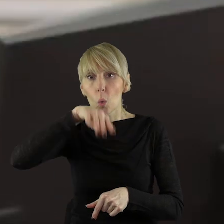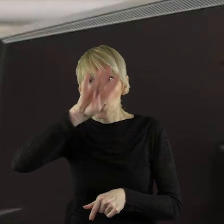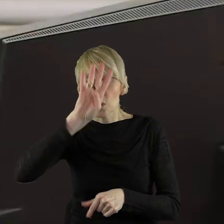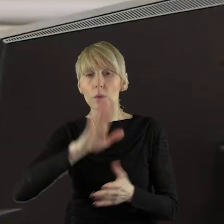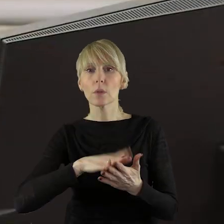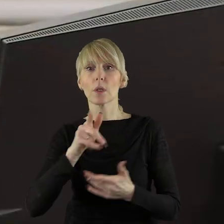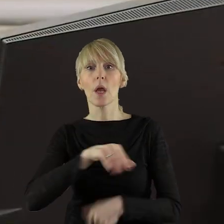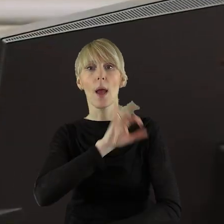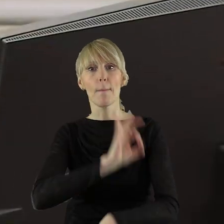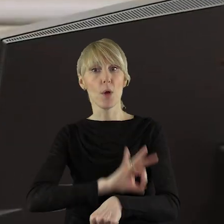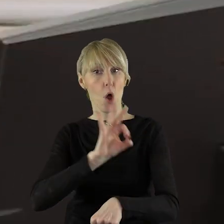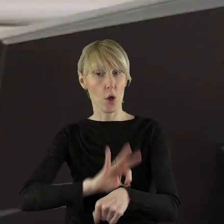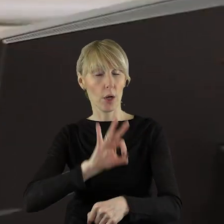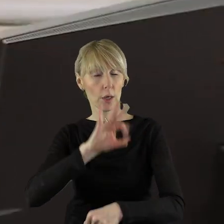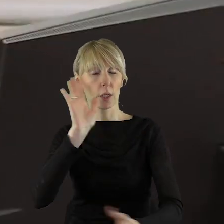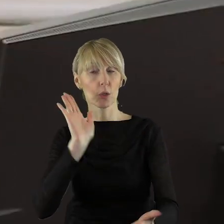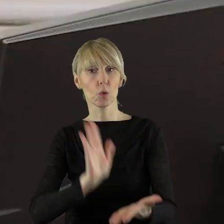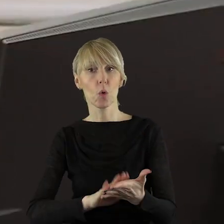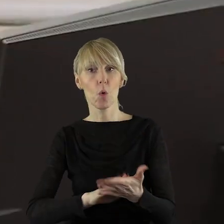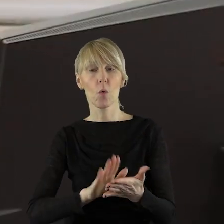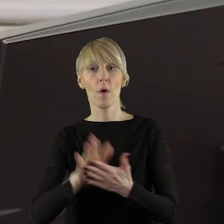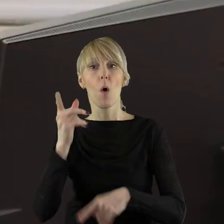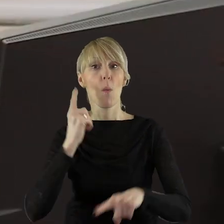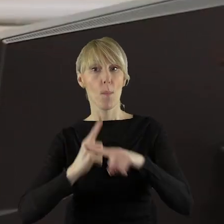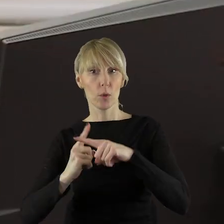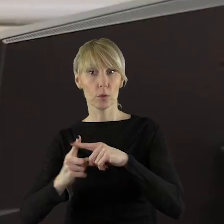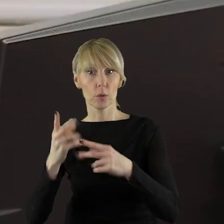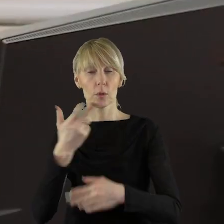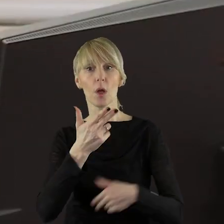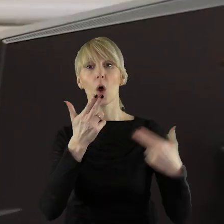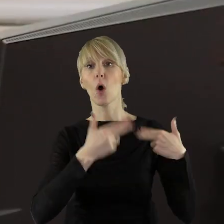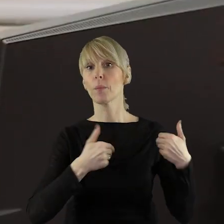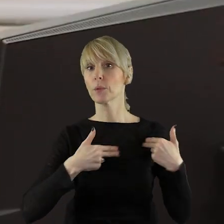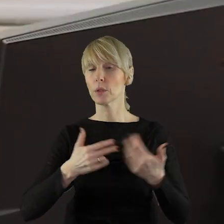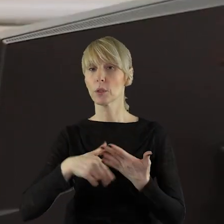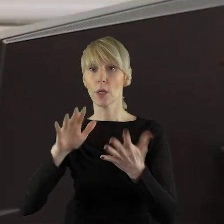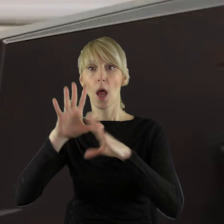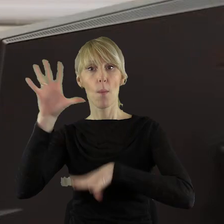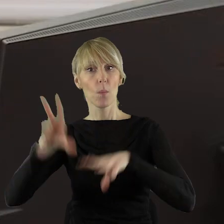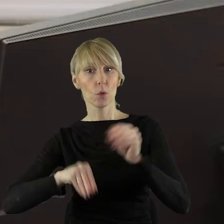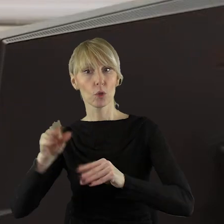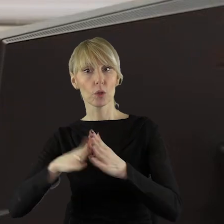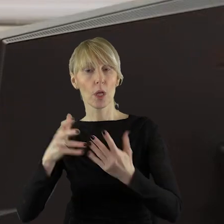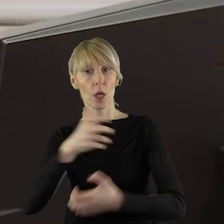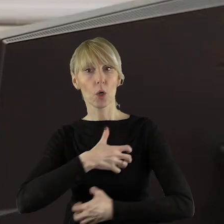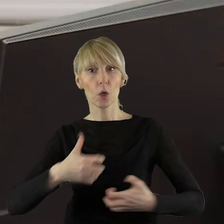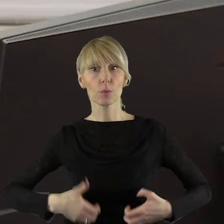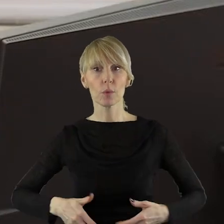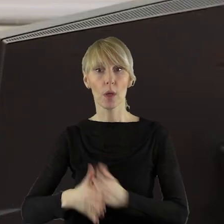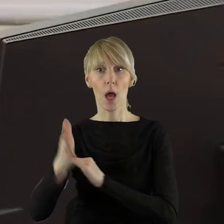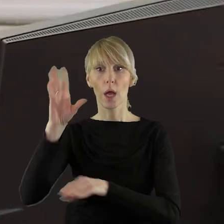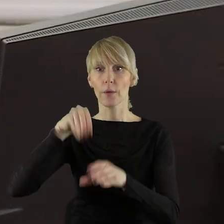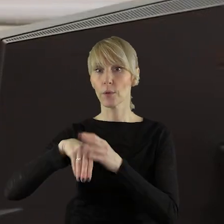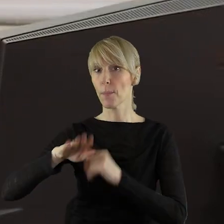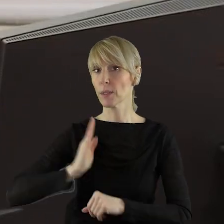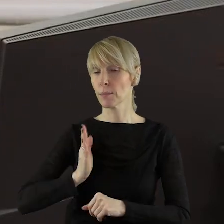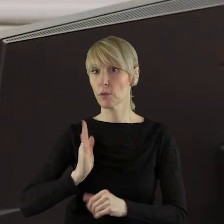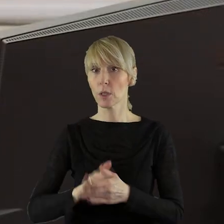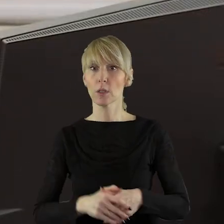Projekt uchwały został pozytywnie zaopiniowany przez Komisję Budżetu i Finansów, Komisję Rozwoju Regionalnego, Gospodarki i Bezpieczeństwa,